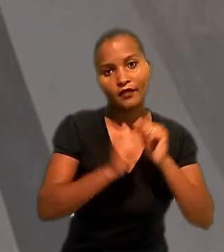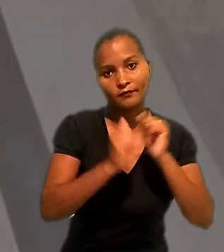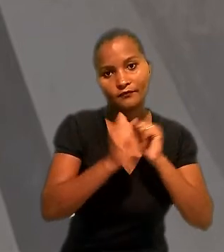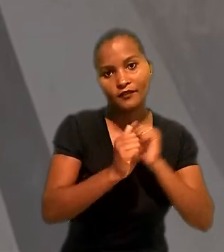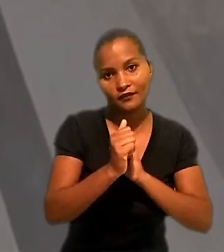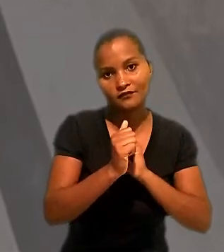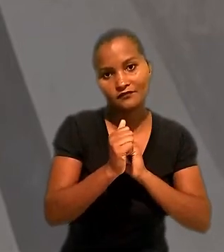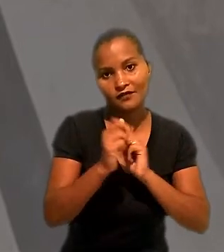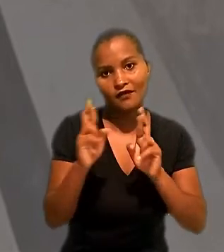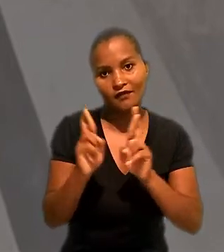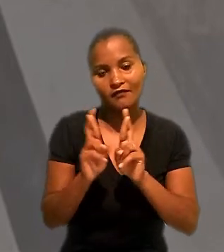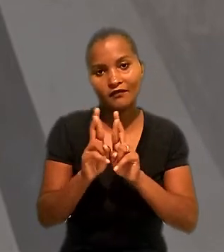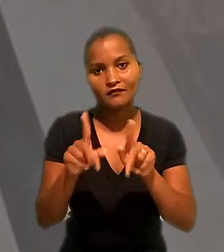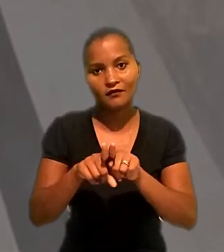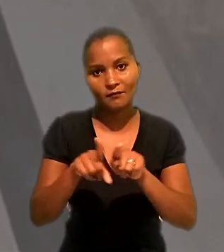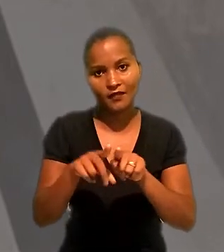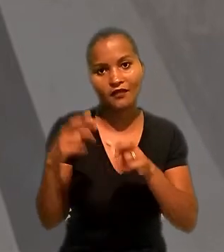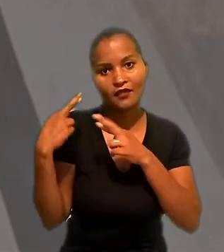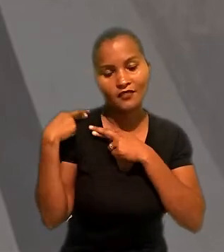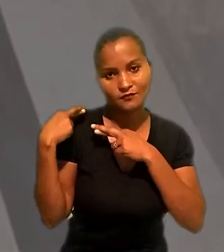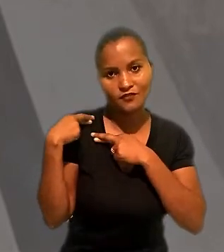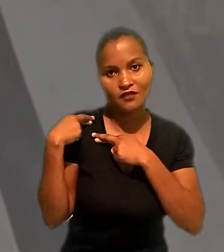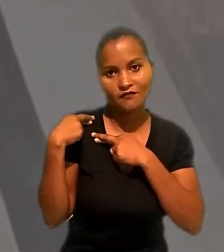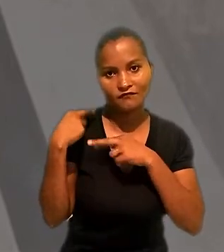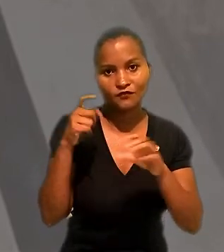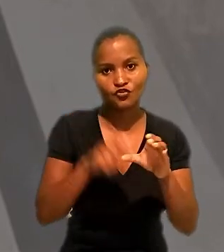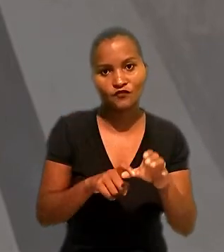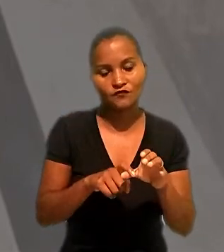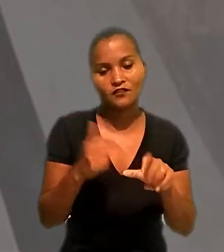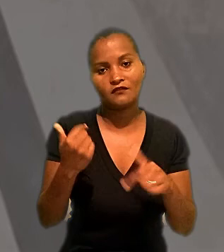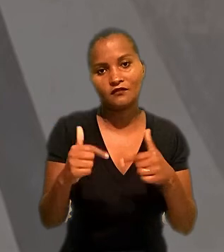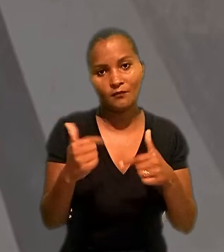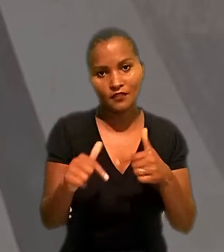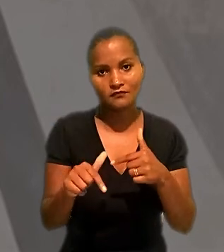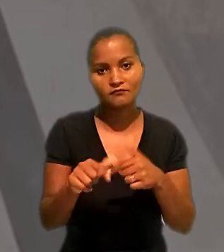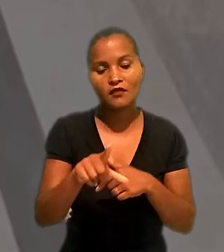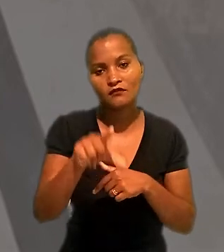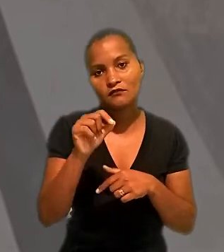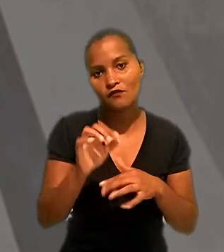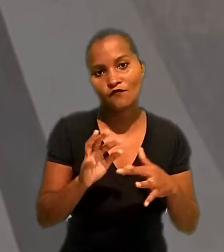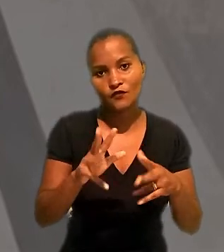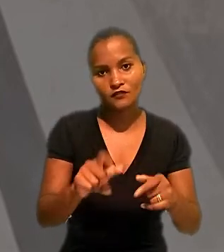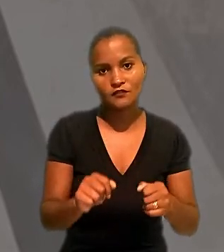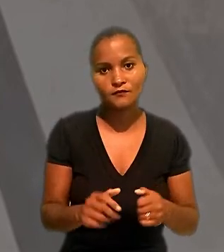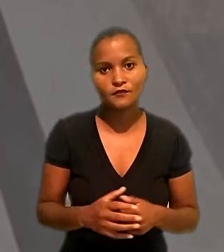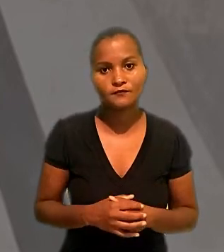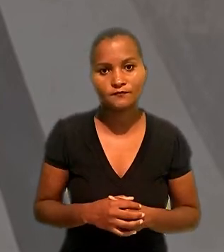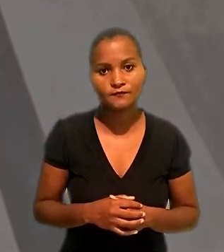como tomadora do serviços e responsável pela dívida trabalhista. A decisão foi unânime.